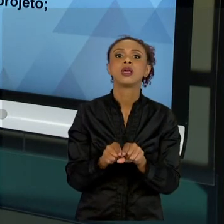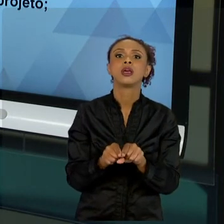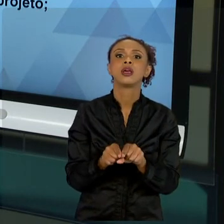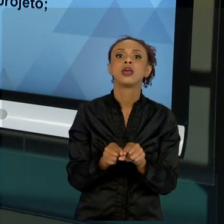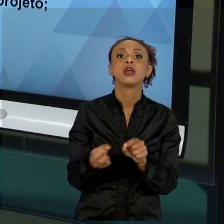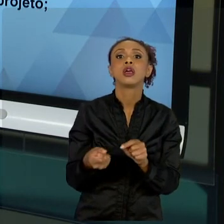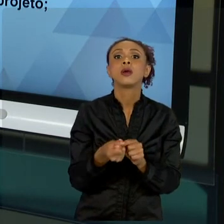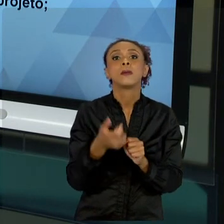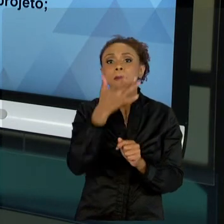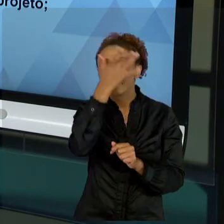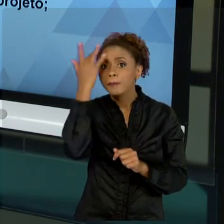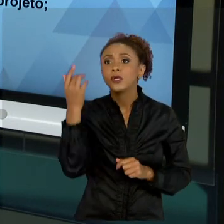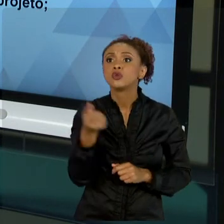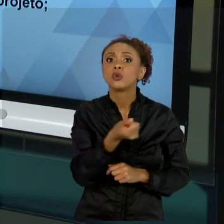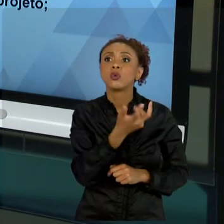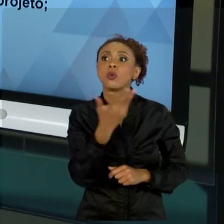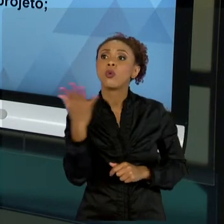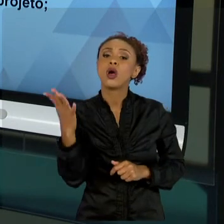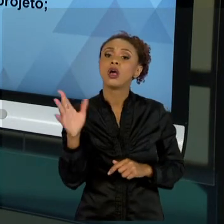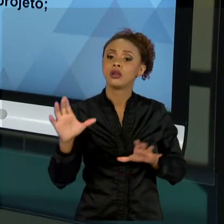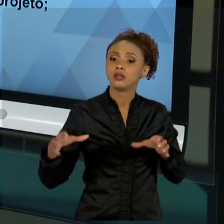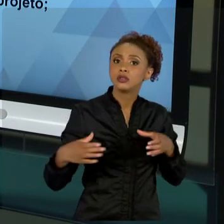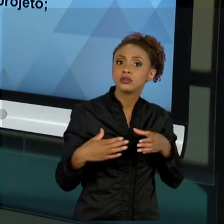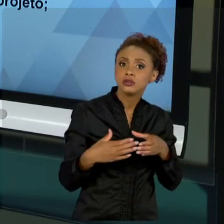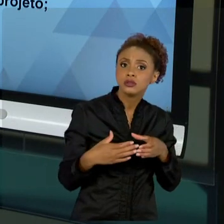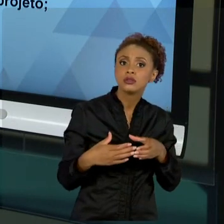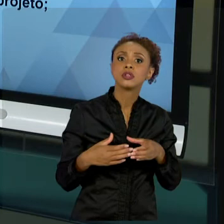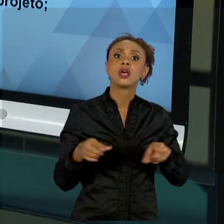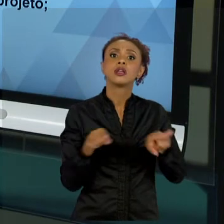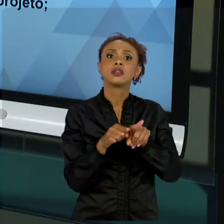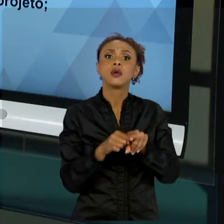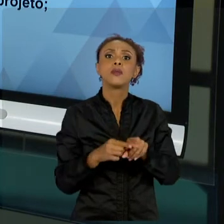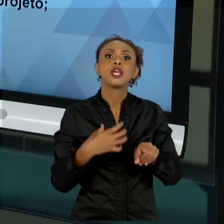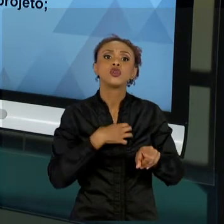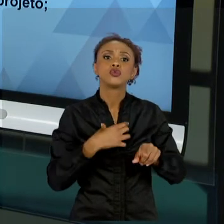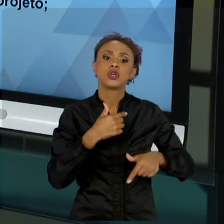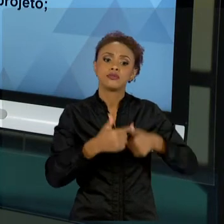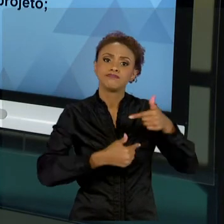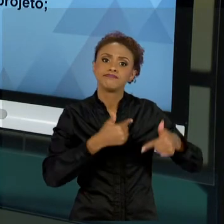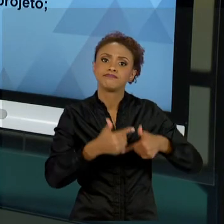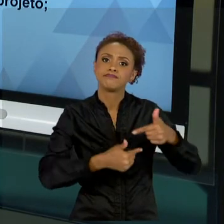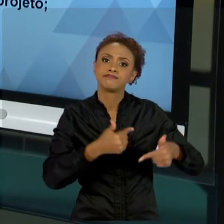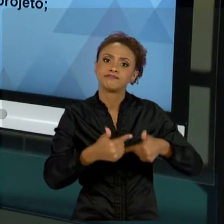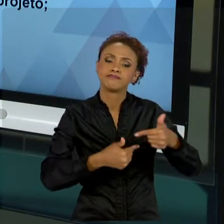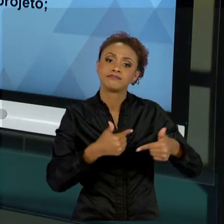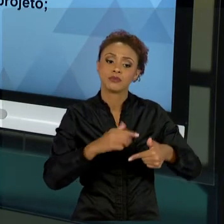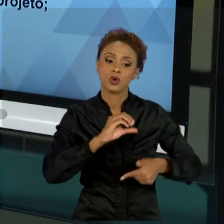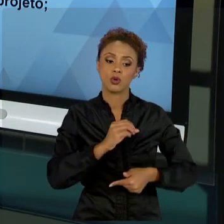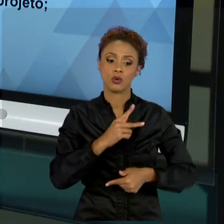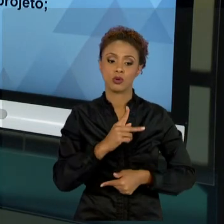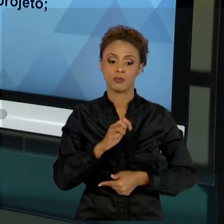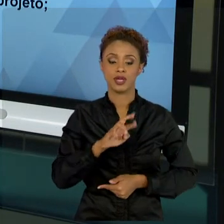ESFORÇO OPERACIONAL, É DE SUMA IMPORTÂNCIA QUE VOCÊ, ADMINISTRADOR, DEFINA CLARAMENTE QUAIS SÃO